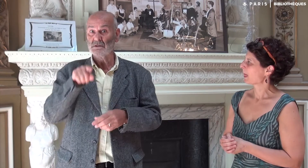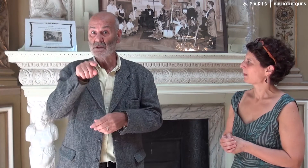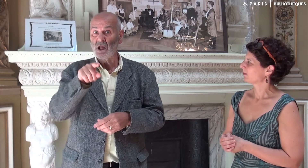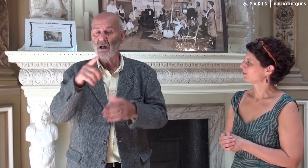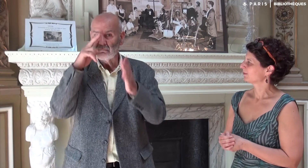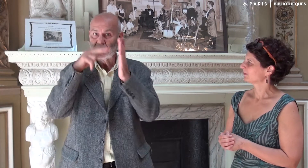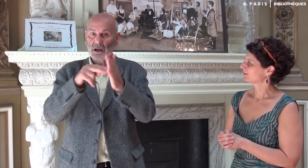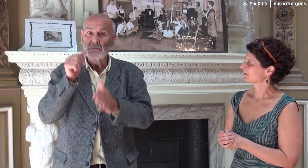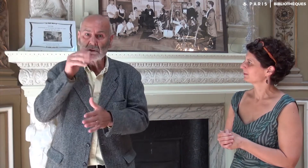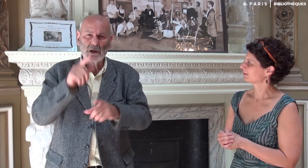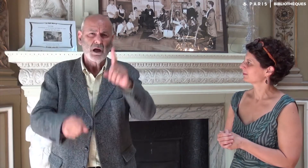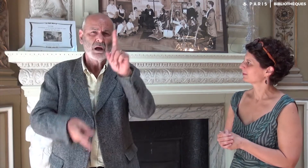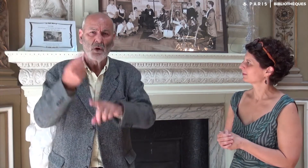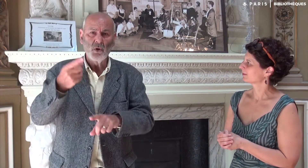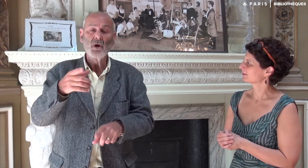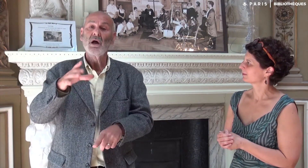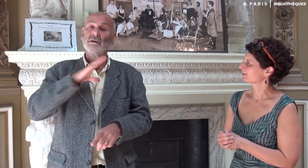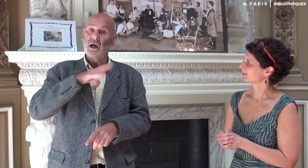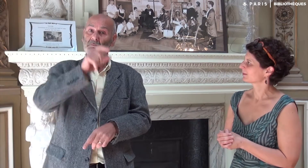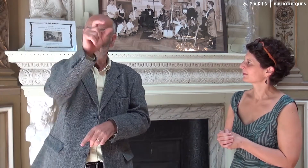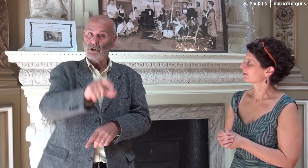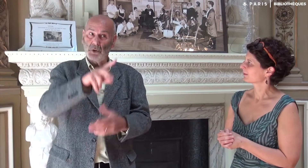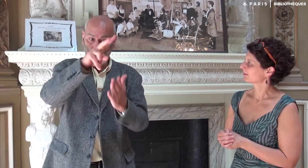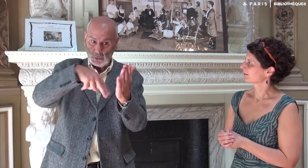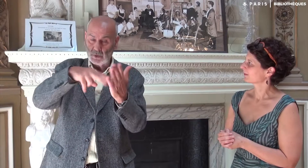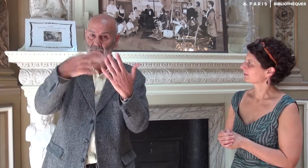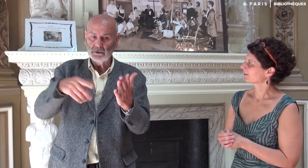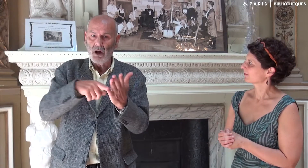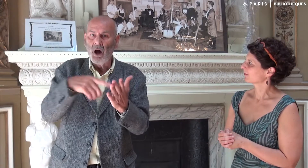C’est un message vraiment fidèle ! Une personne qui a lu mon livre